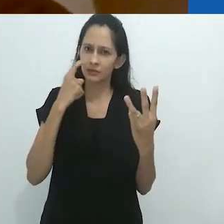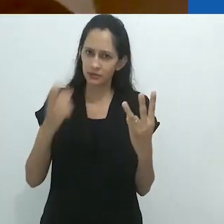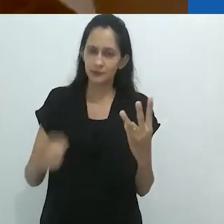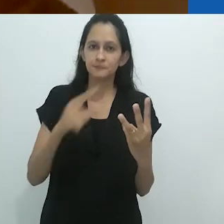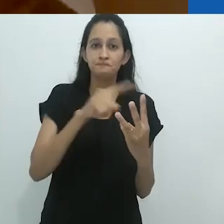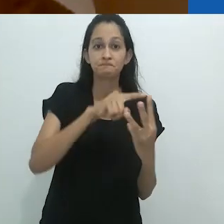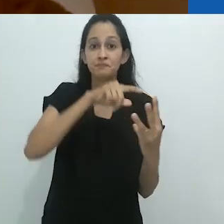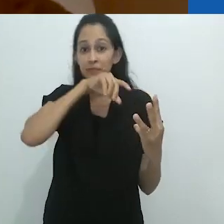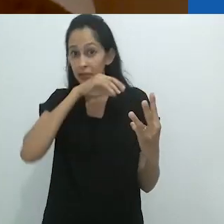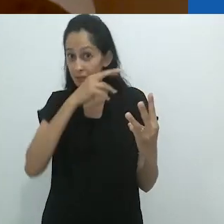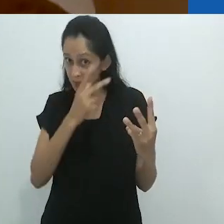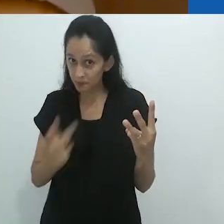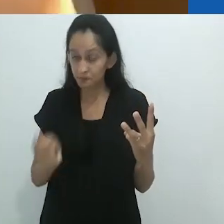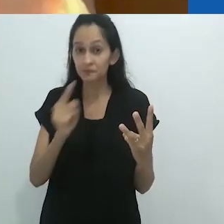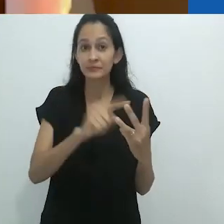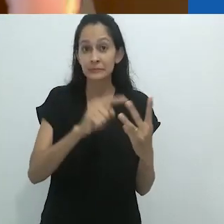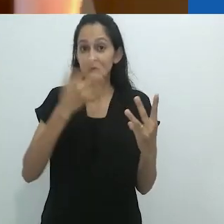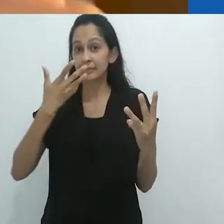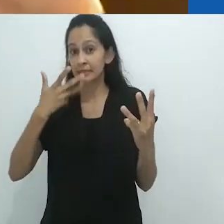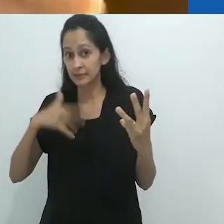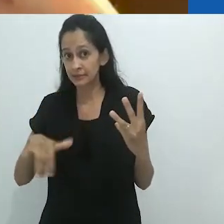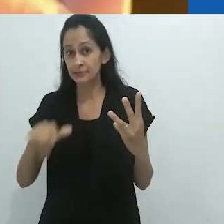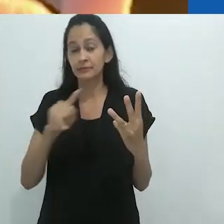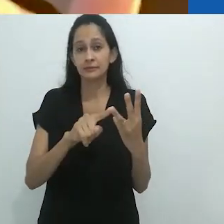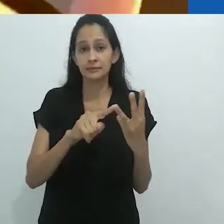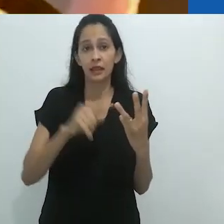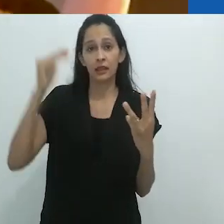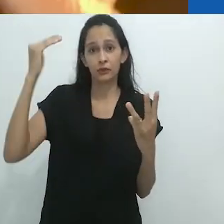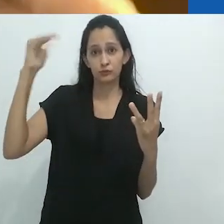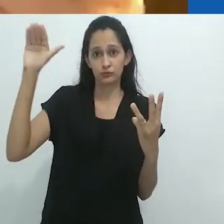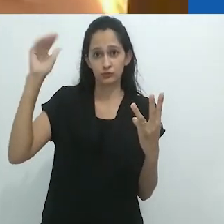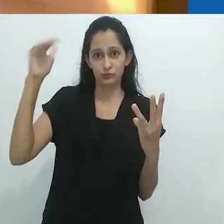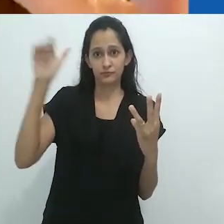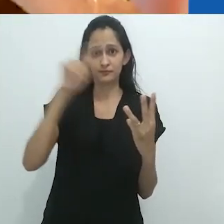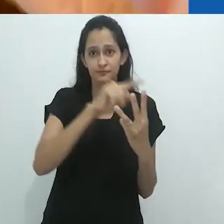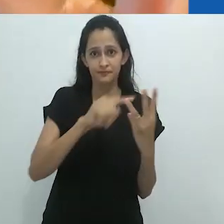e aqui ela é entre o animal, a criança e o adulto.